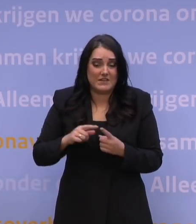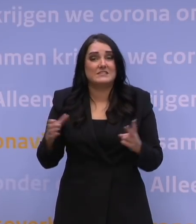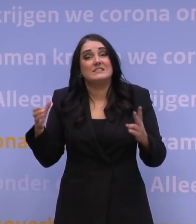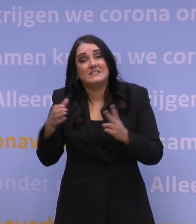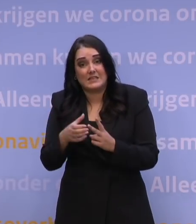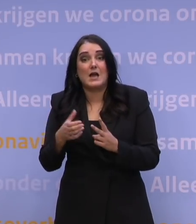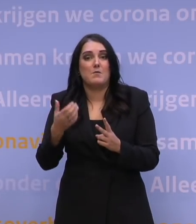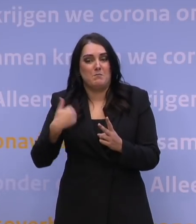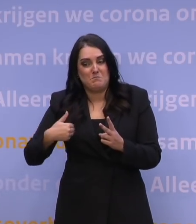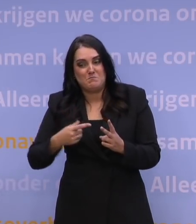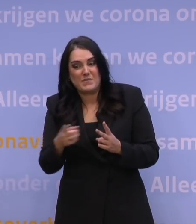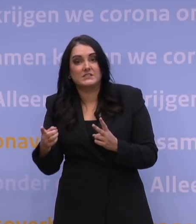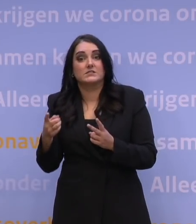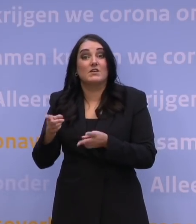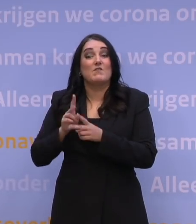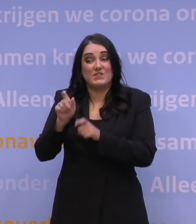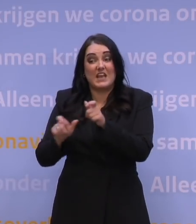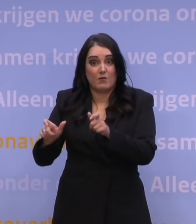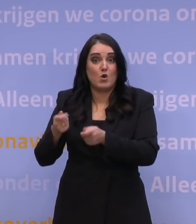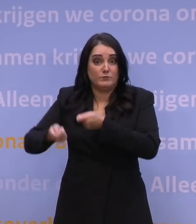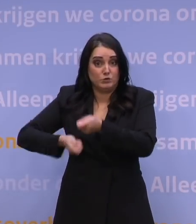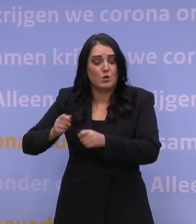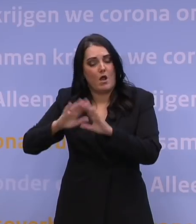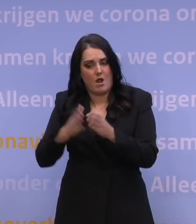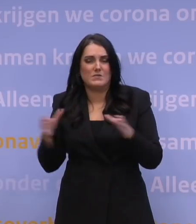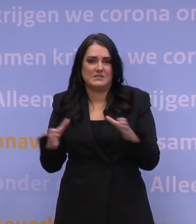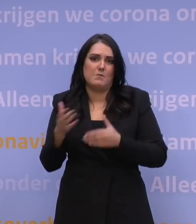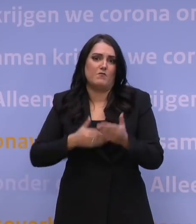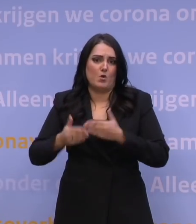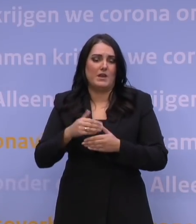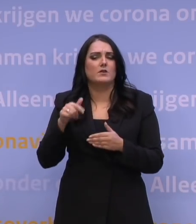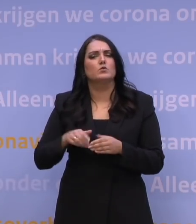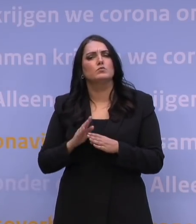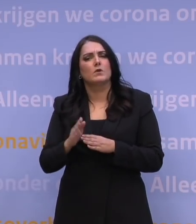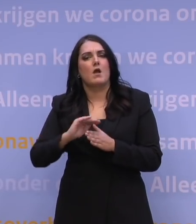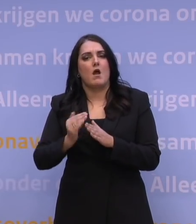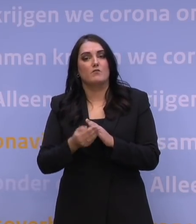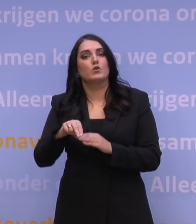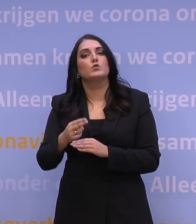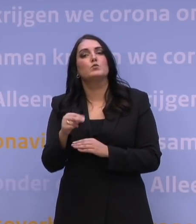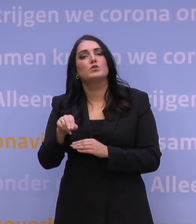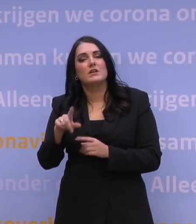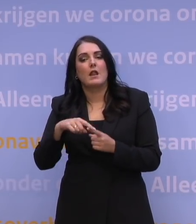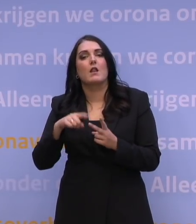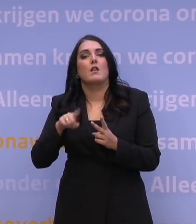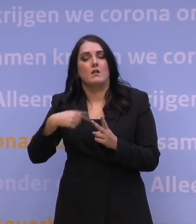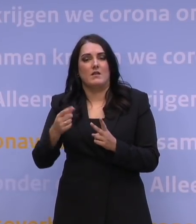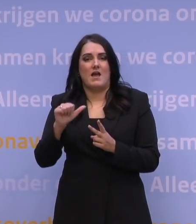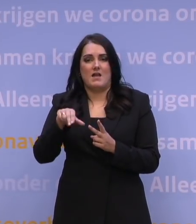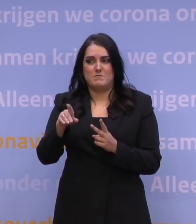vertegenwoordigers vanuit de zorg, bereiden we dit soort scenario's voor. We gaan richting afronding. NU.nl en tot slot ANP.